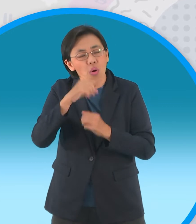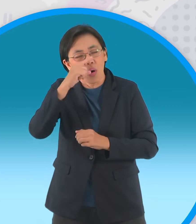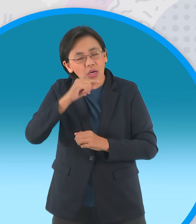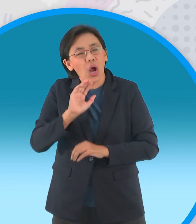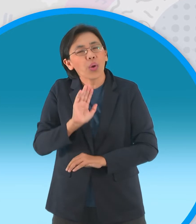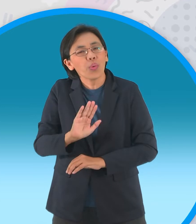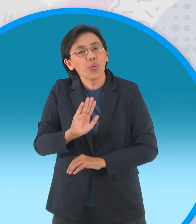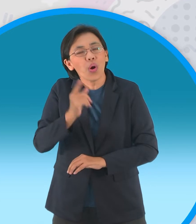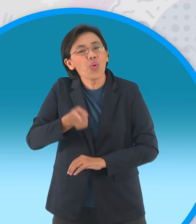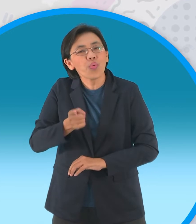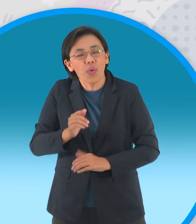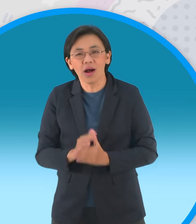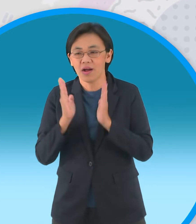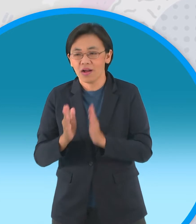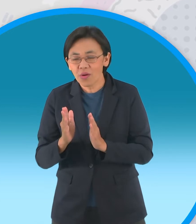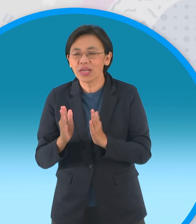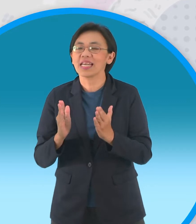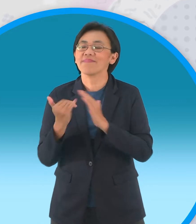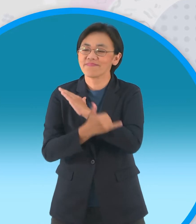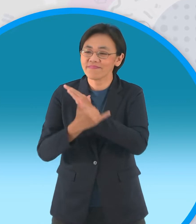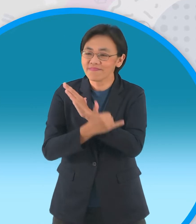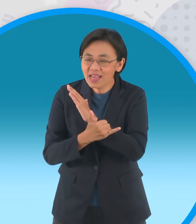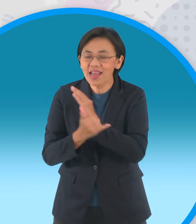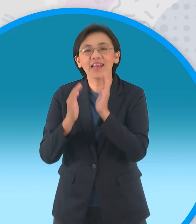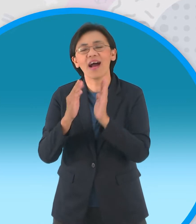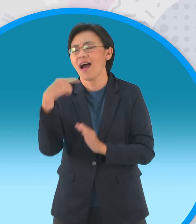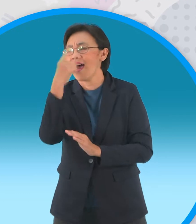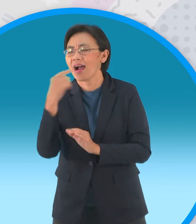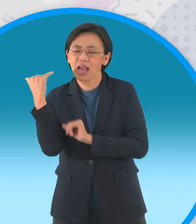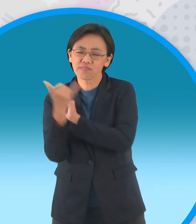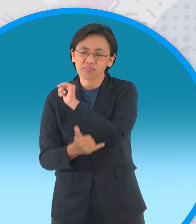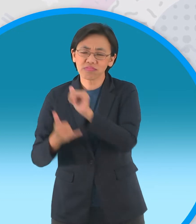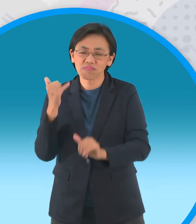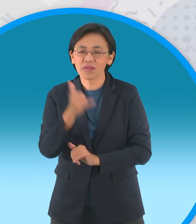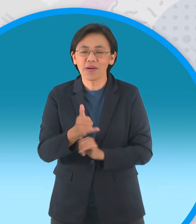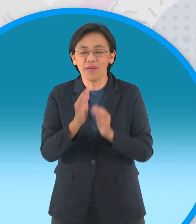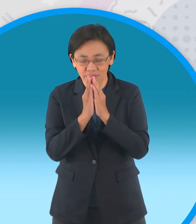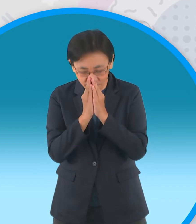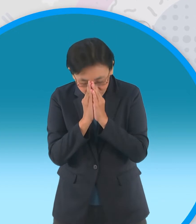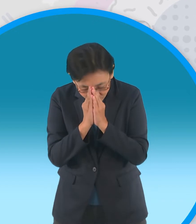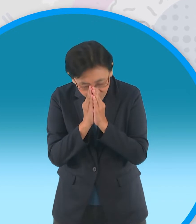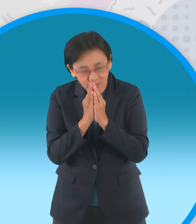เป็นสถานที่แขกบ้านแขกเมืองใครมา ก็ต้องไหว้นะจ๊ะ